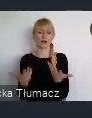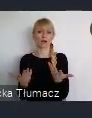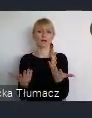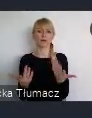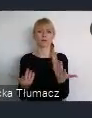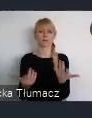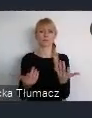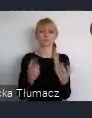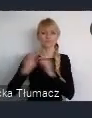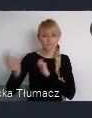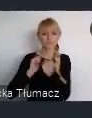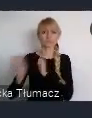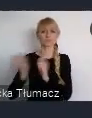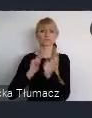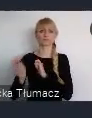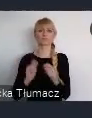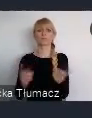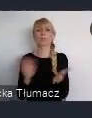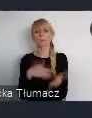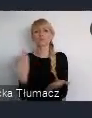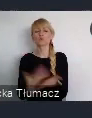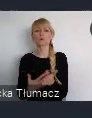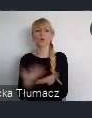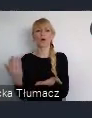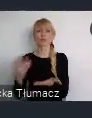Katowice, wprawdzie nie w swoim, dokładnie granicach administracyjnych